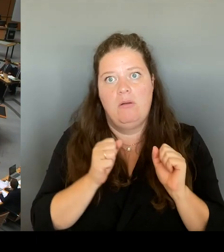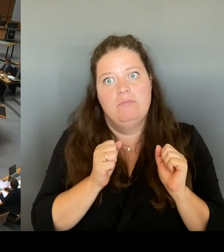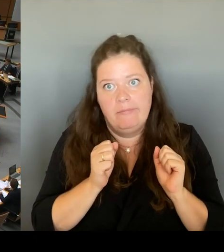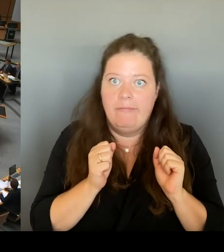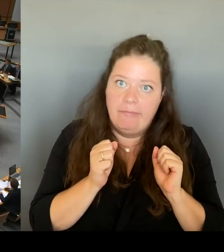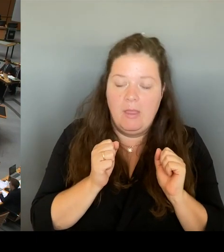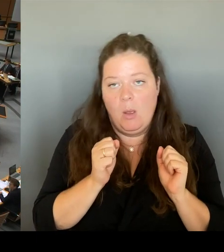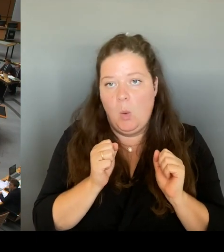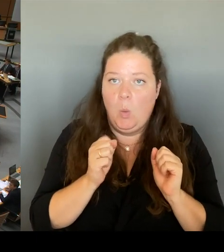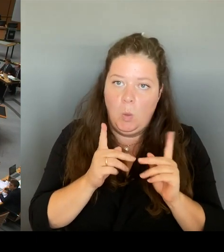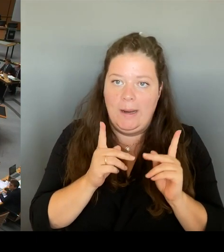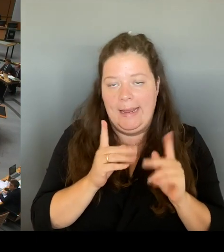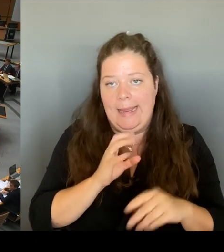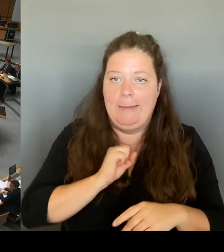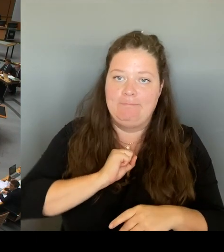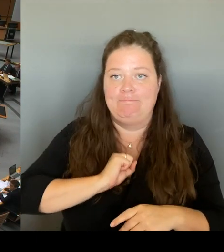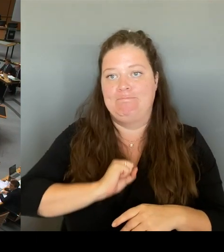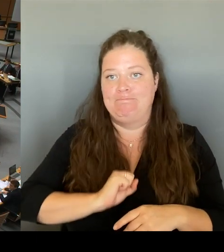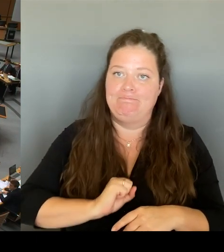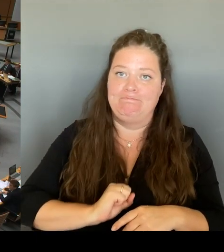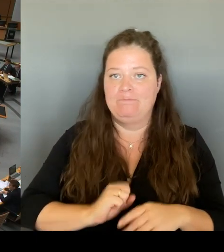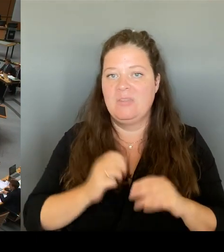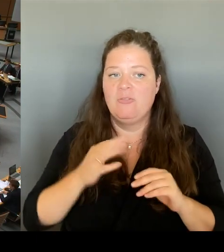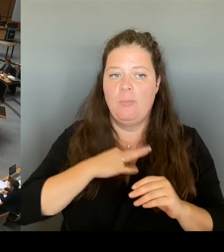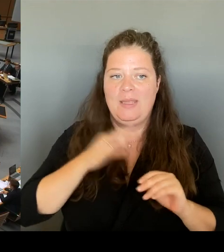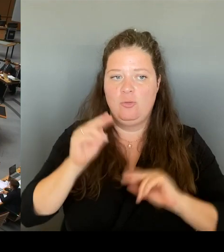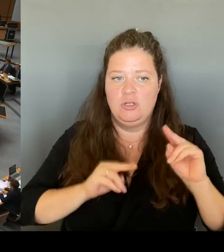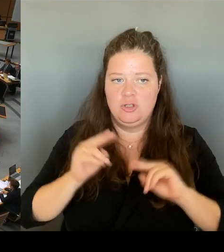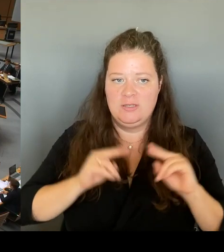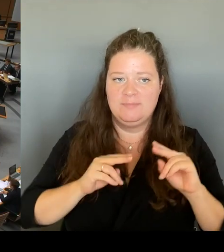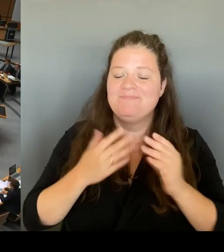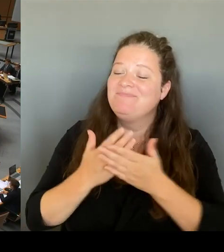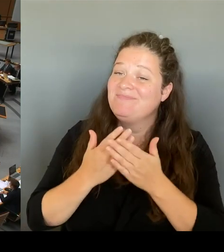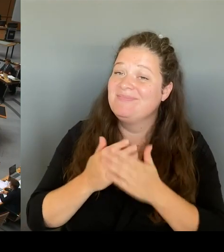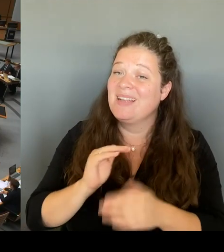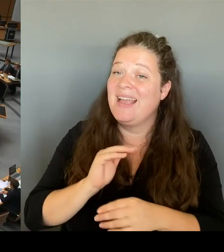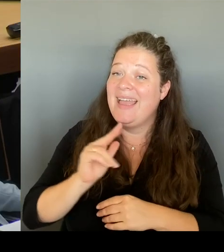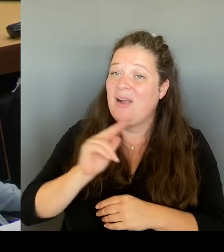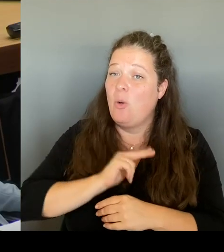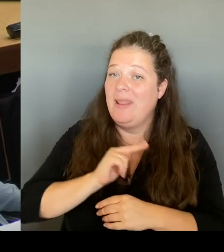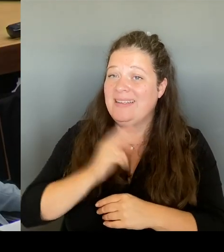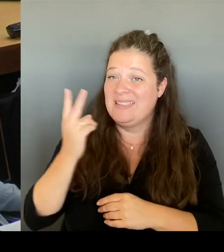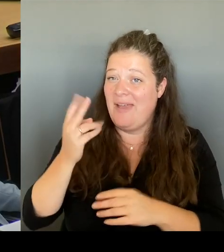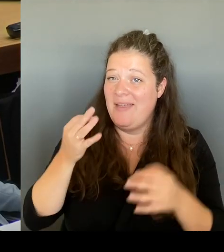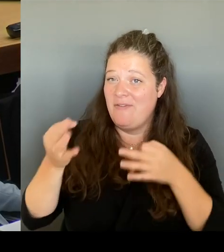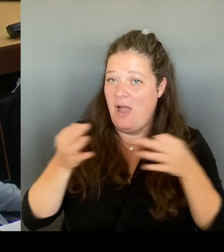waren zwei Fragen, Herr Kollege, Frau Senatoren, Sie dürfen sich einer zur Beantwortung aussuchen.(Rednerwechsel) Vielen Dank.